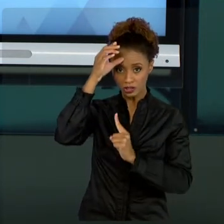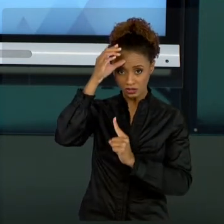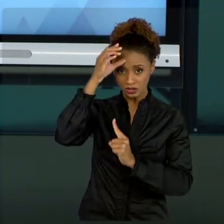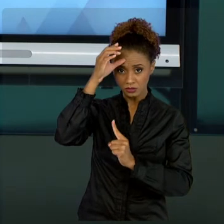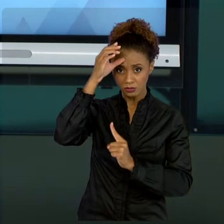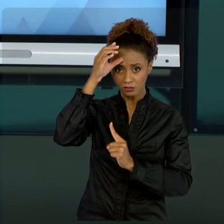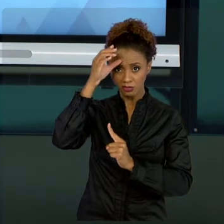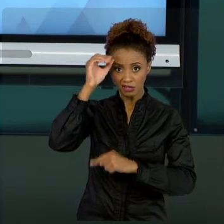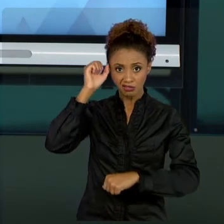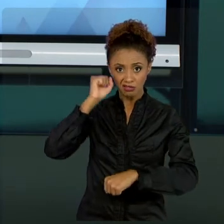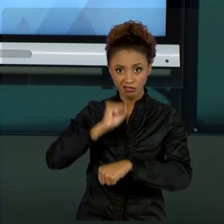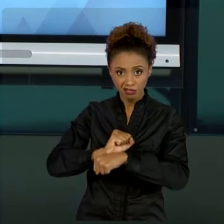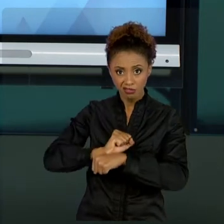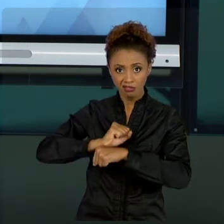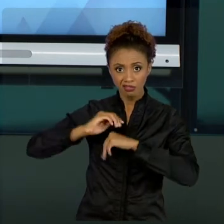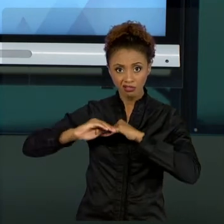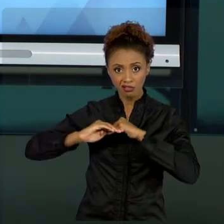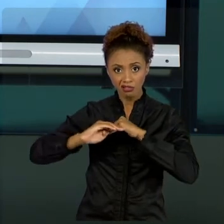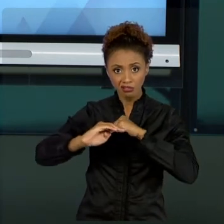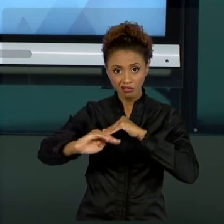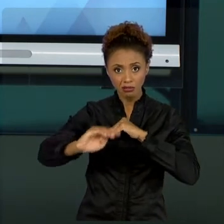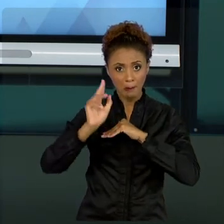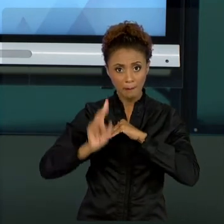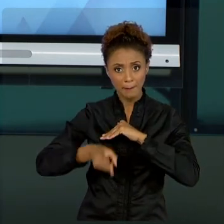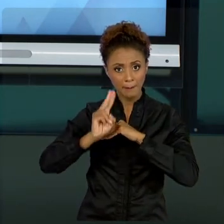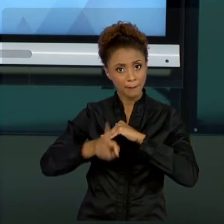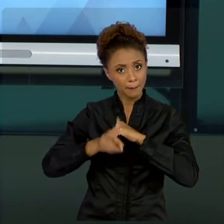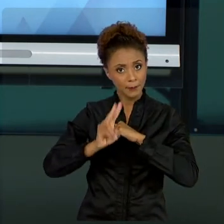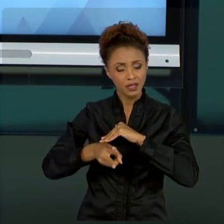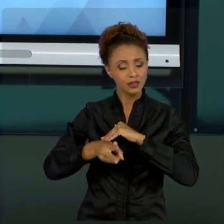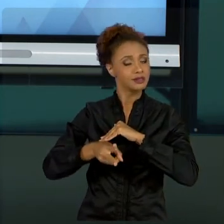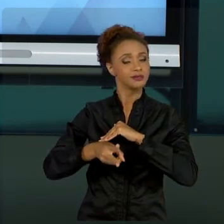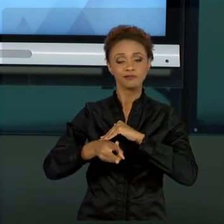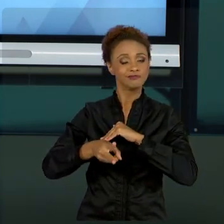NÃO É UM CONHECIMENTO PARADO. A GESTÃO DE